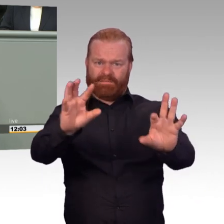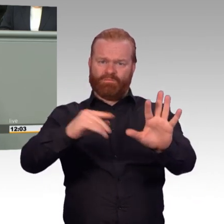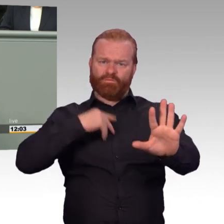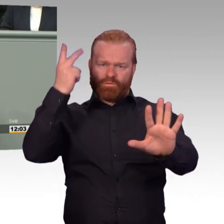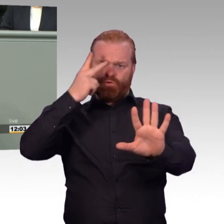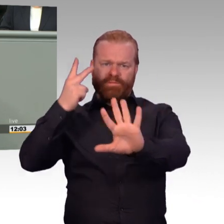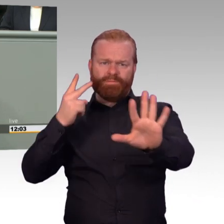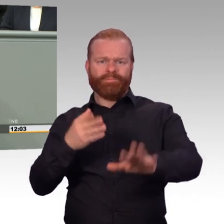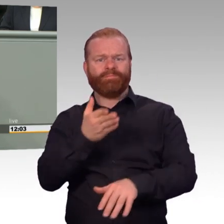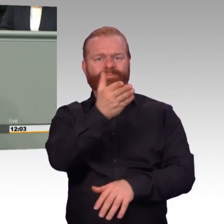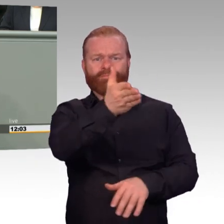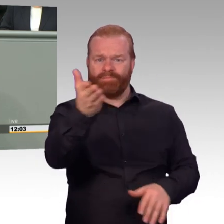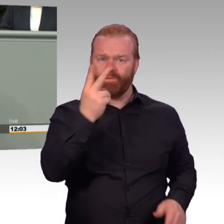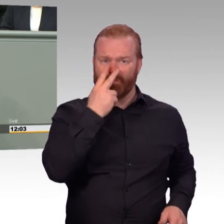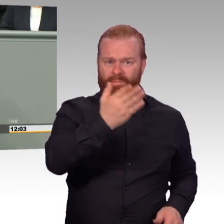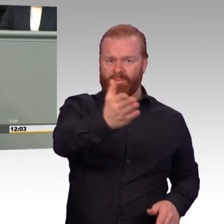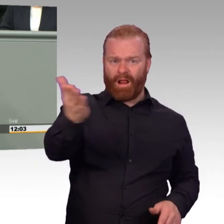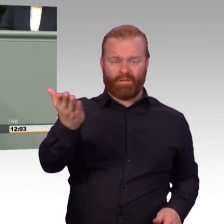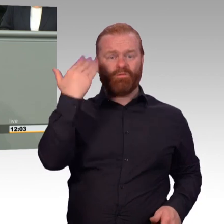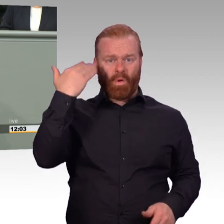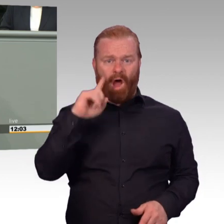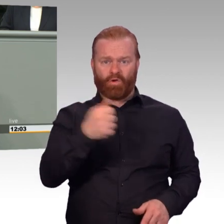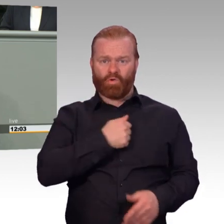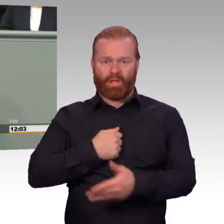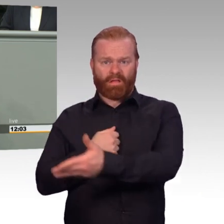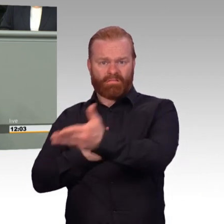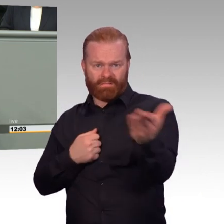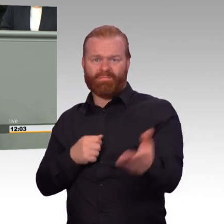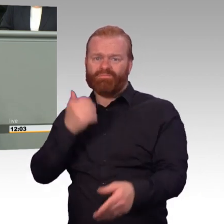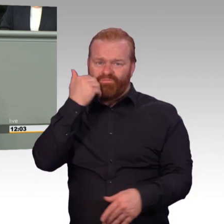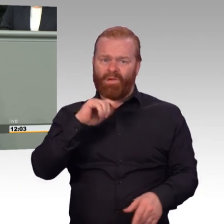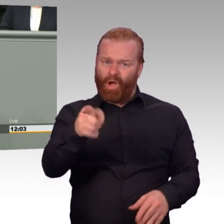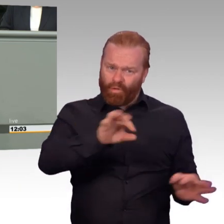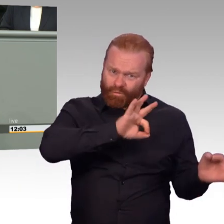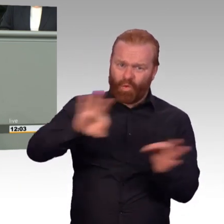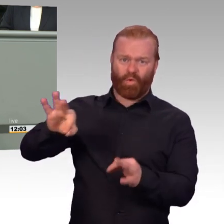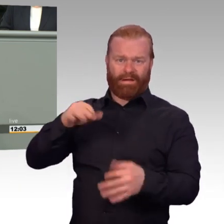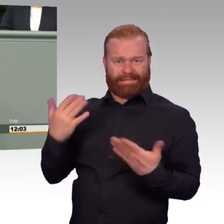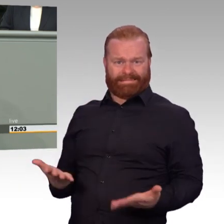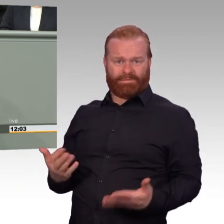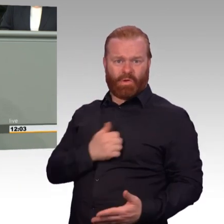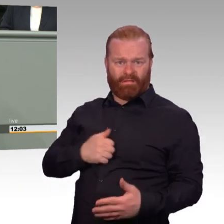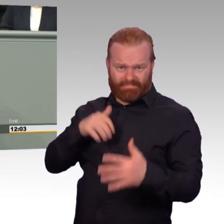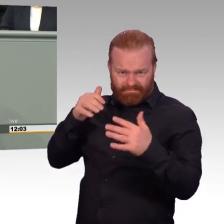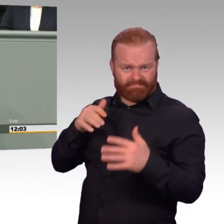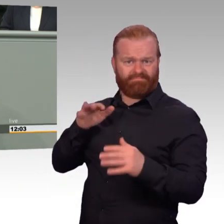gestandene Dienstgrade, eine Nebentätigkeit anzumelden. Jetzt haben die zwar genügend Zeit, aber man hat keine monetären Anreize mehr.